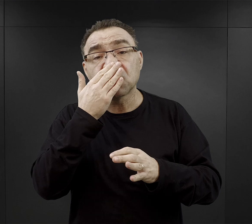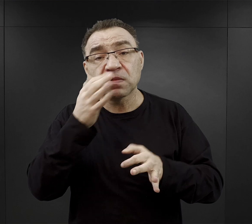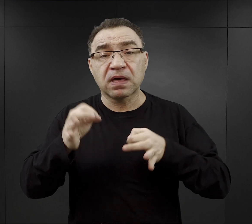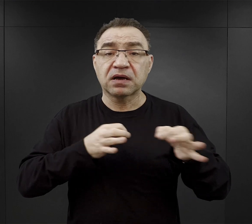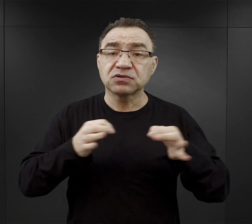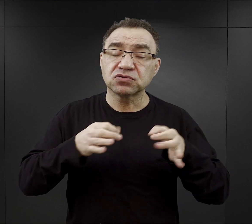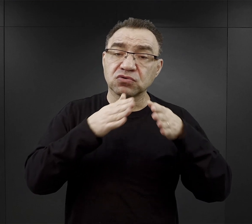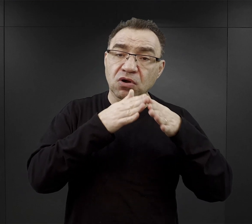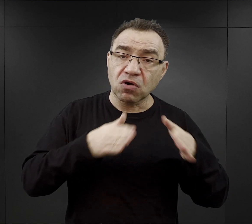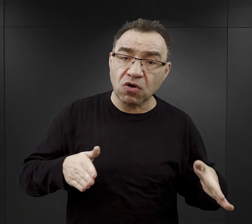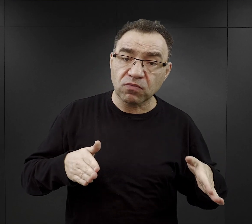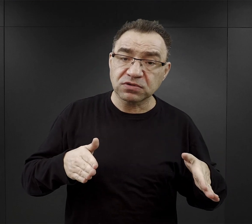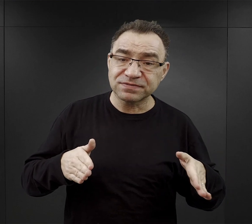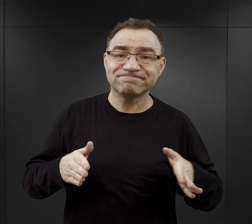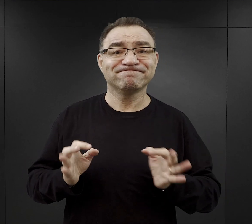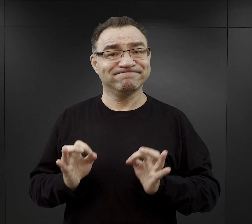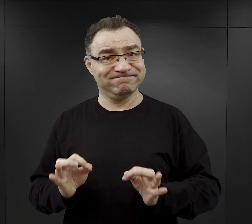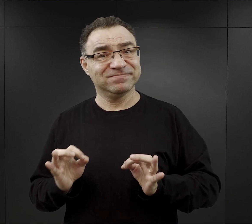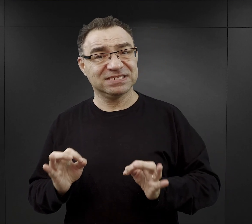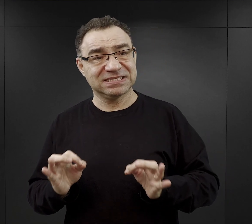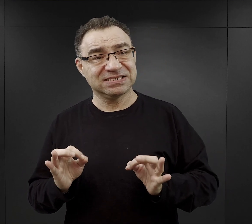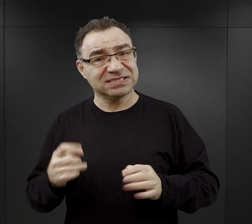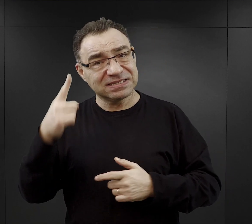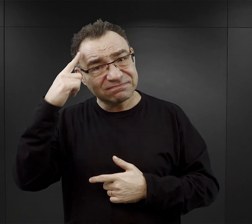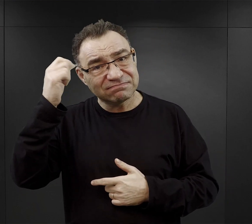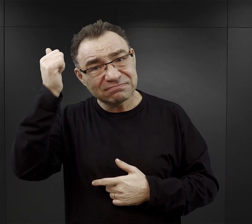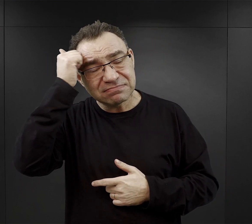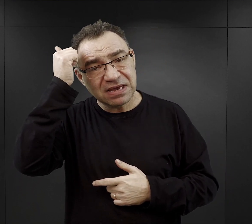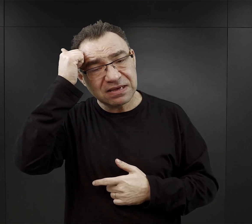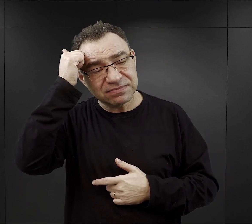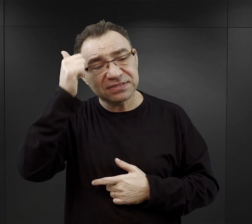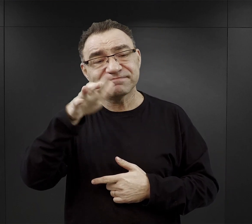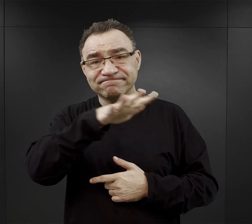oraz o naszej współczesnej pamięci o tym szczególnym miejscu.